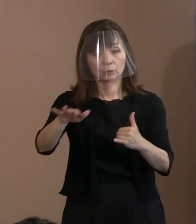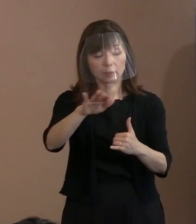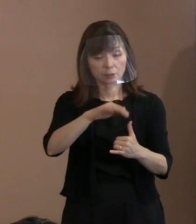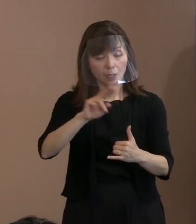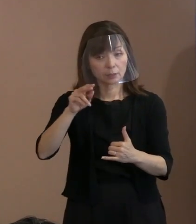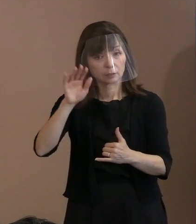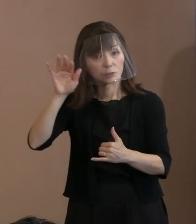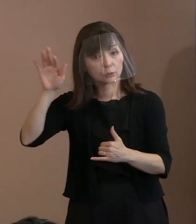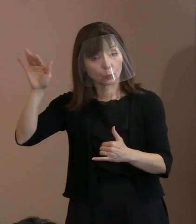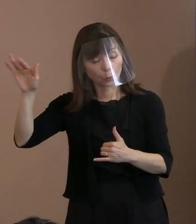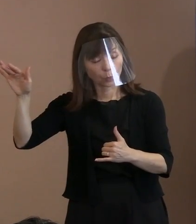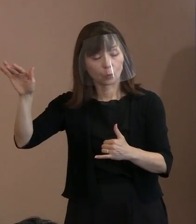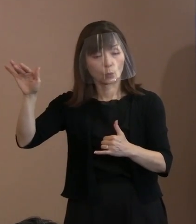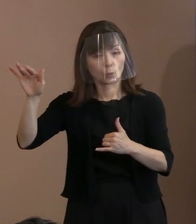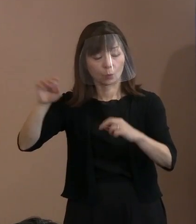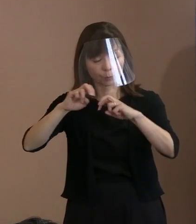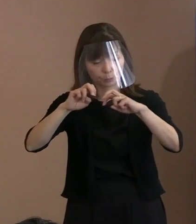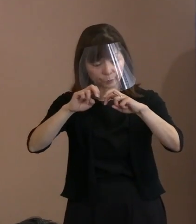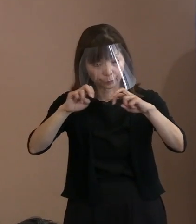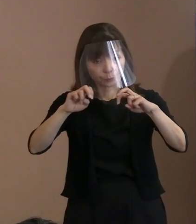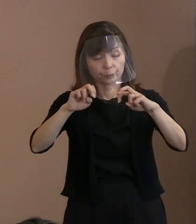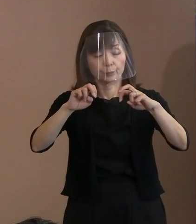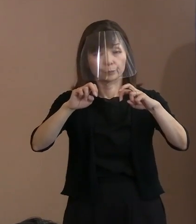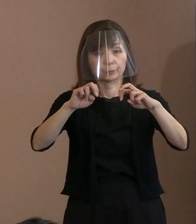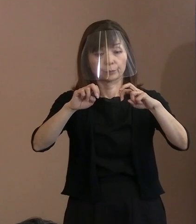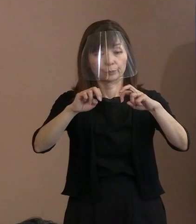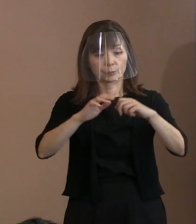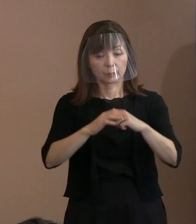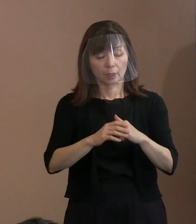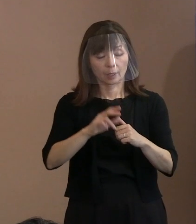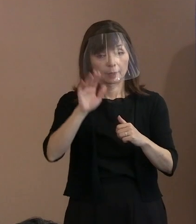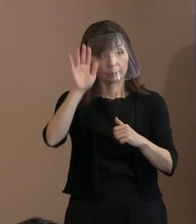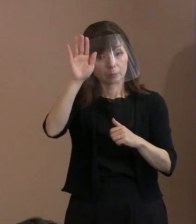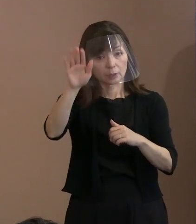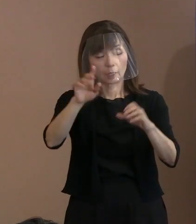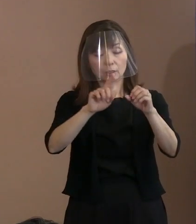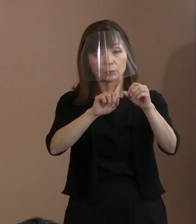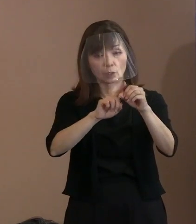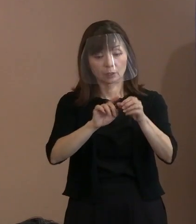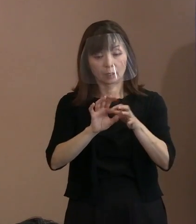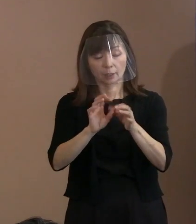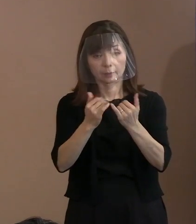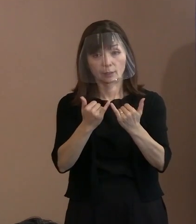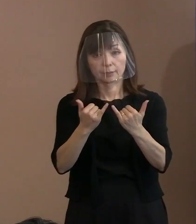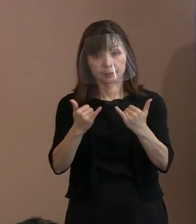どちらが悪いと言うんじゃなくて､ 未来に向けて関係者がそういった事態を